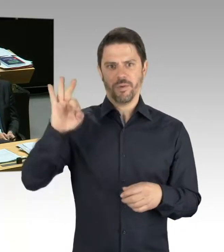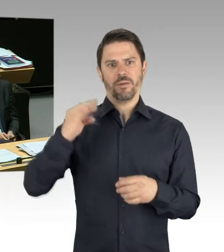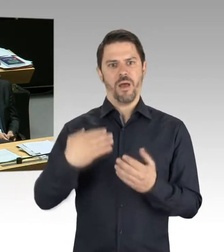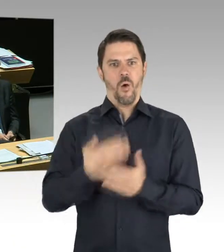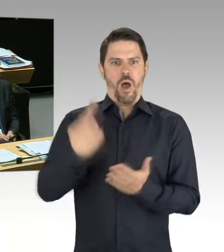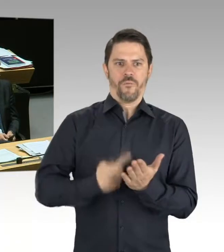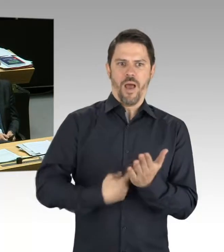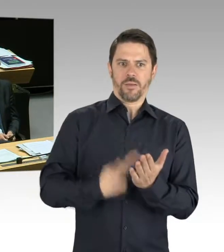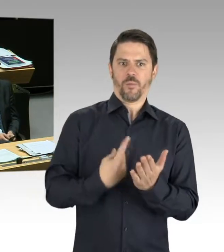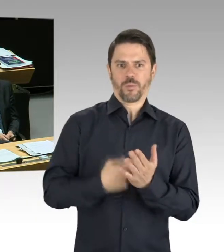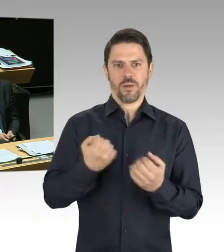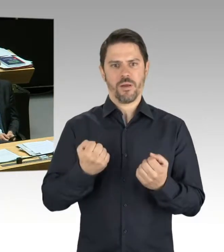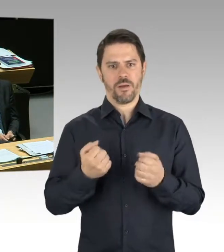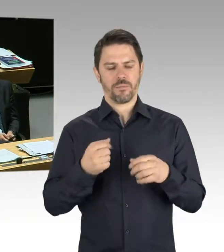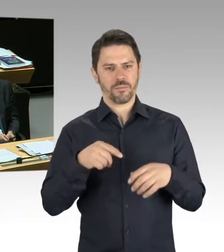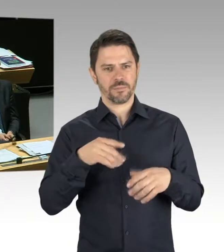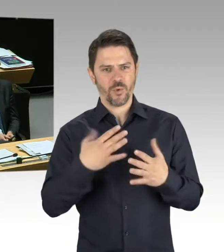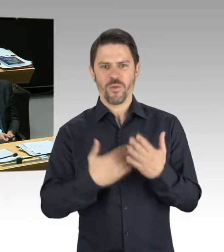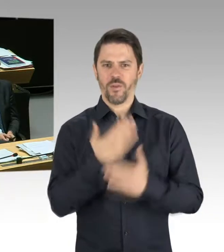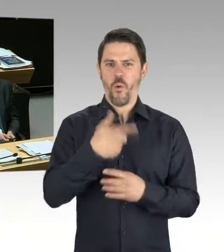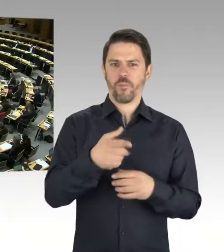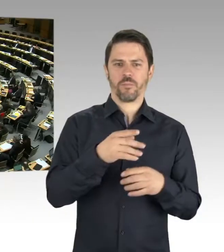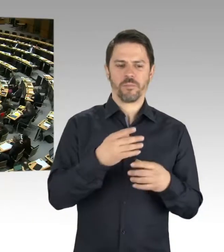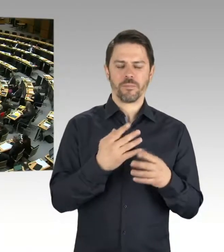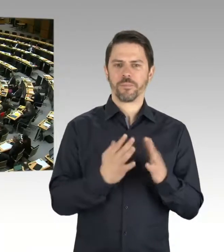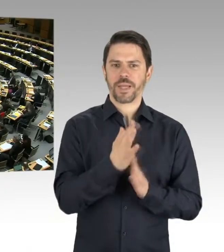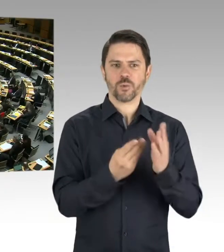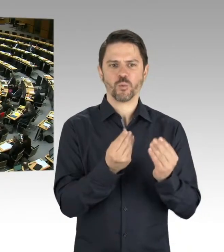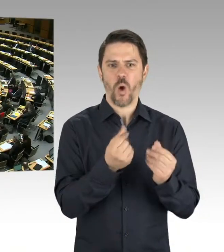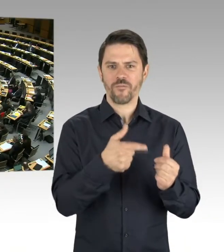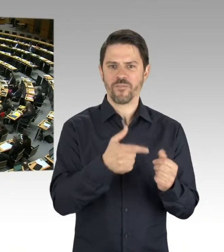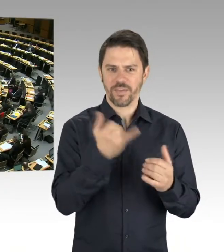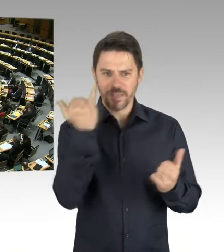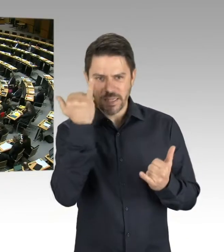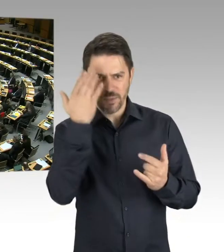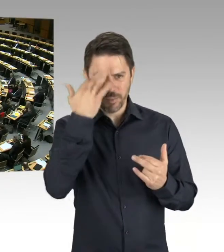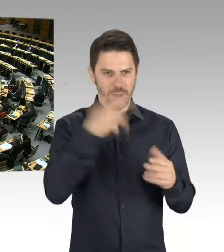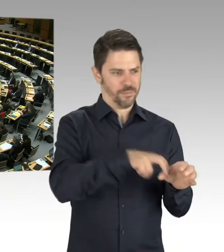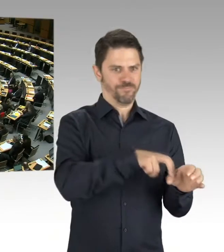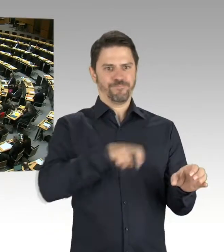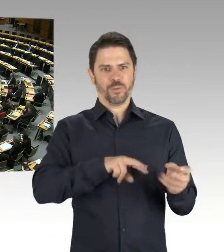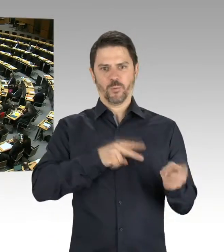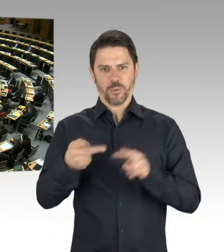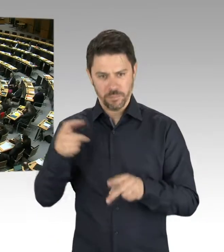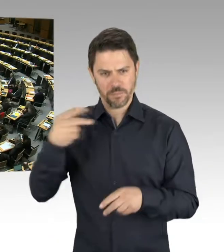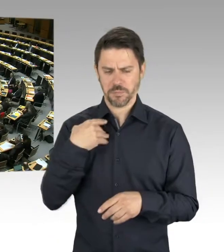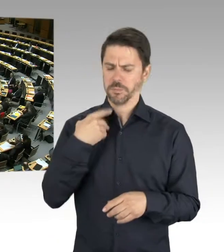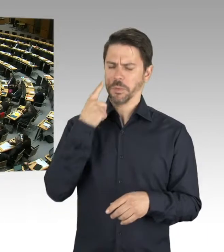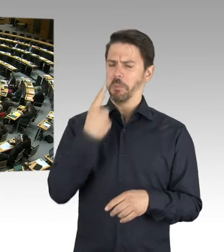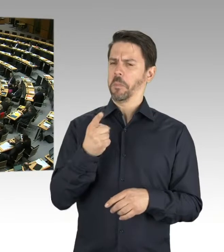um die Belegschaft auf diesem Weg mitzunehmen. (Präsidium) Die zweite Nachfrage geht an Herrn Christian Buchholz. Bitte schön.